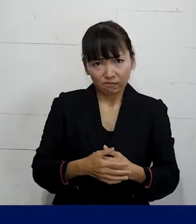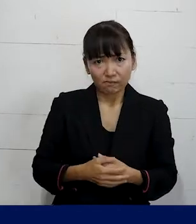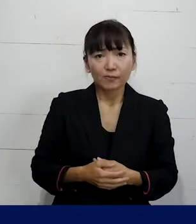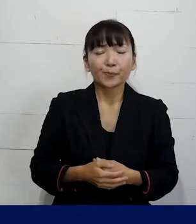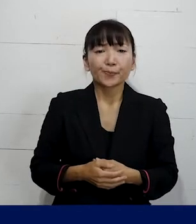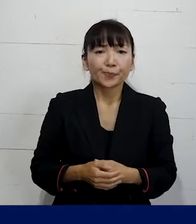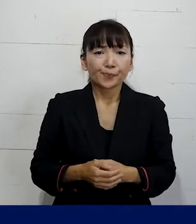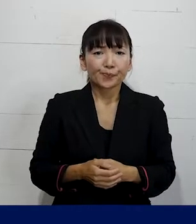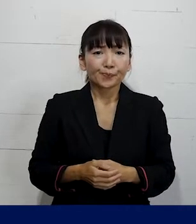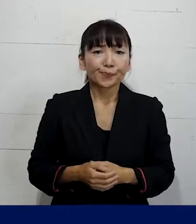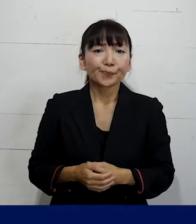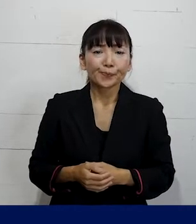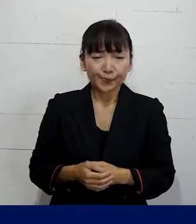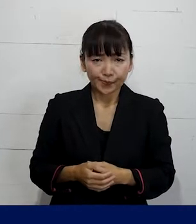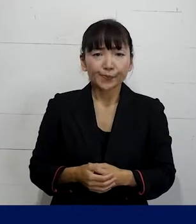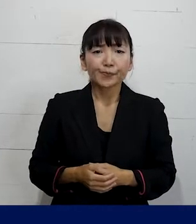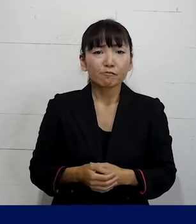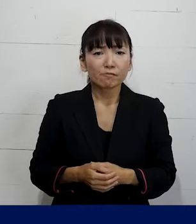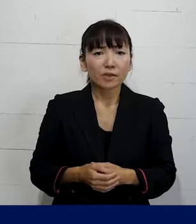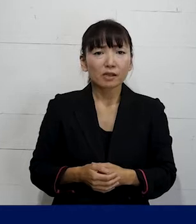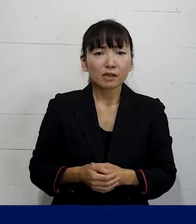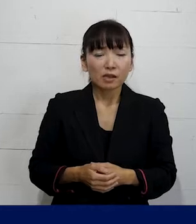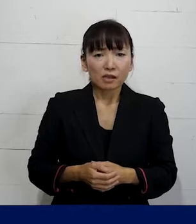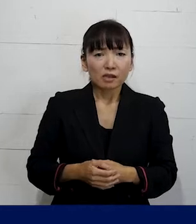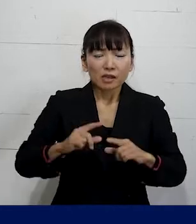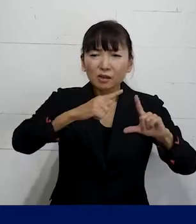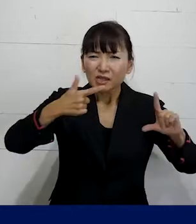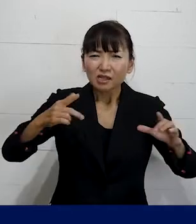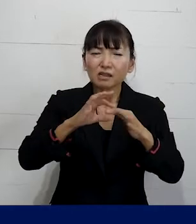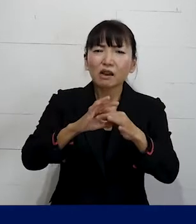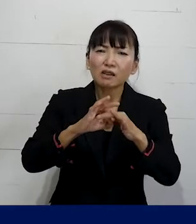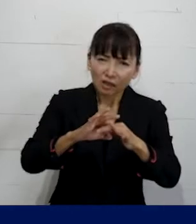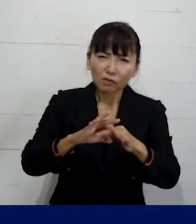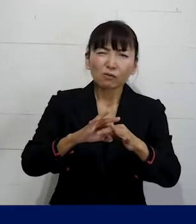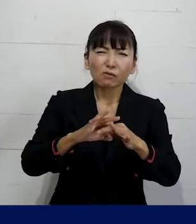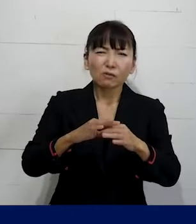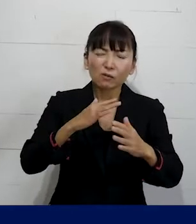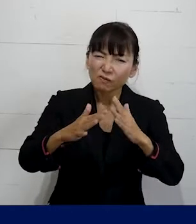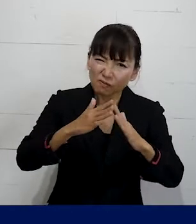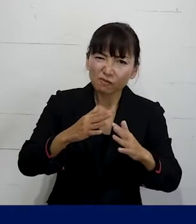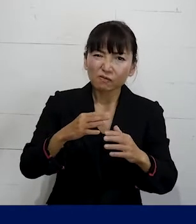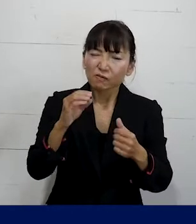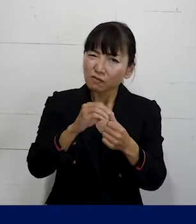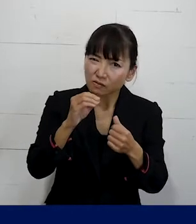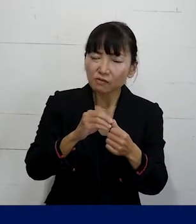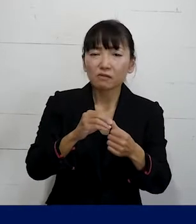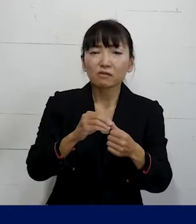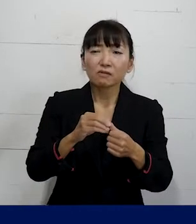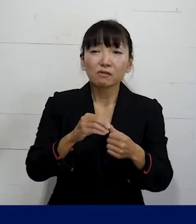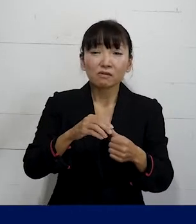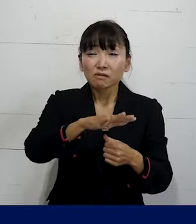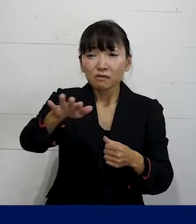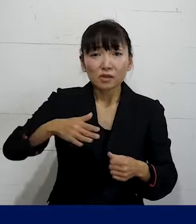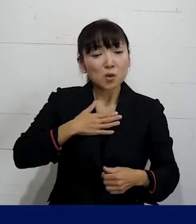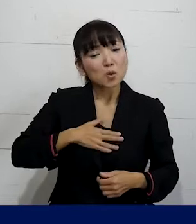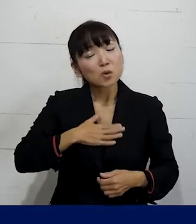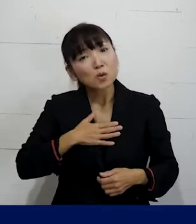そんなあのセクシャリティをネタにした 噂やからかいが面白いんだというふうに